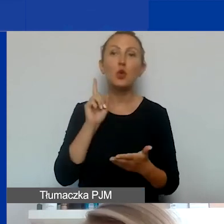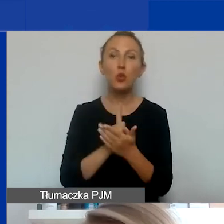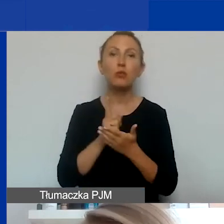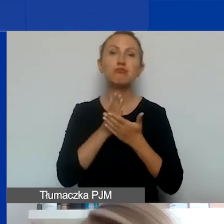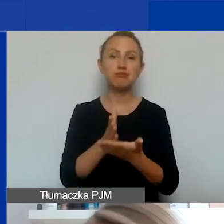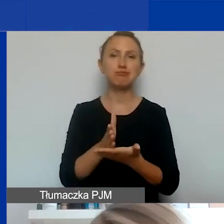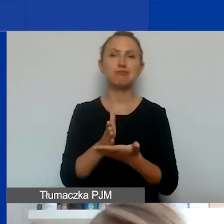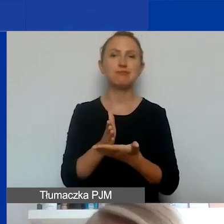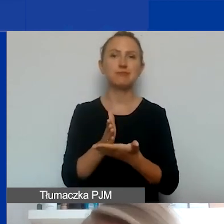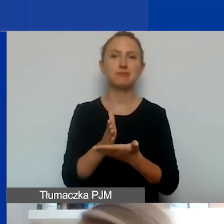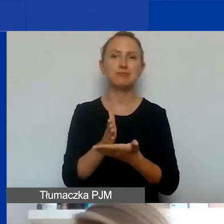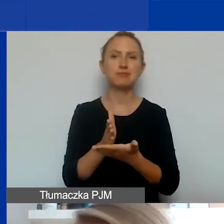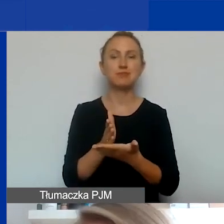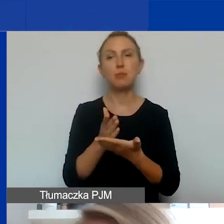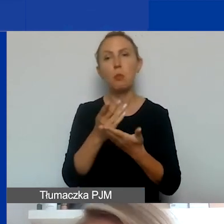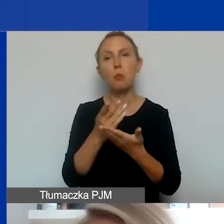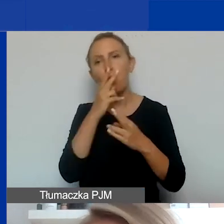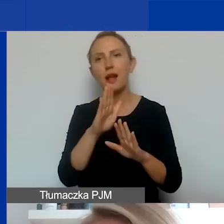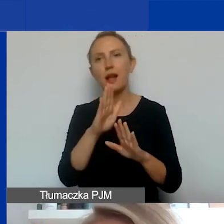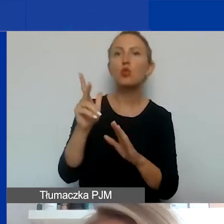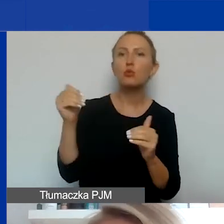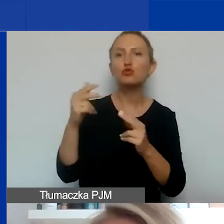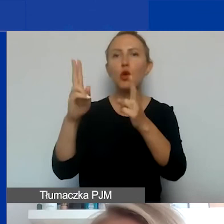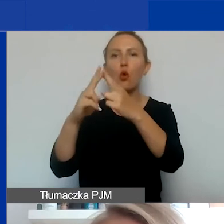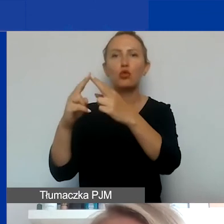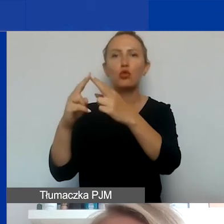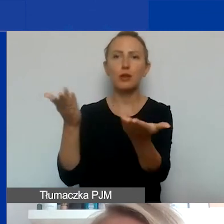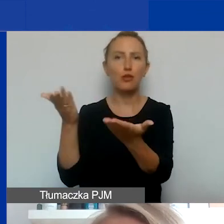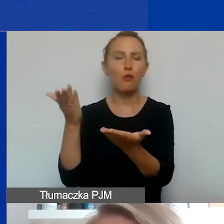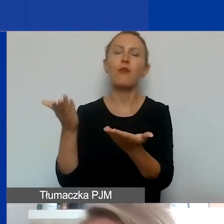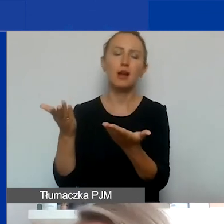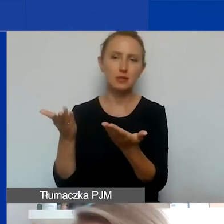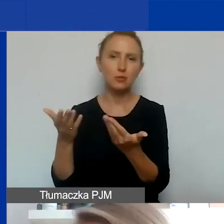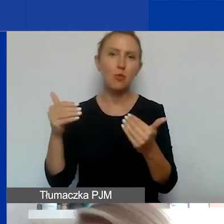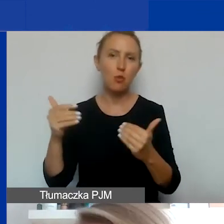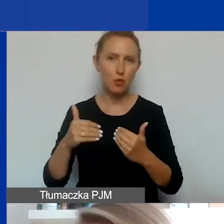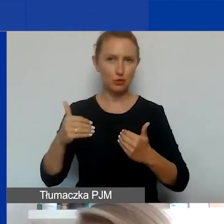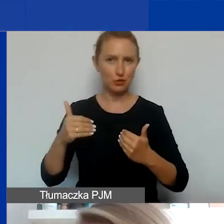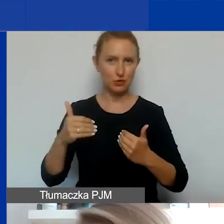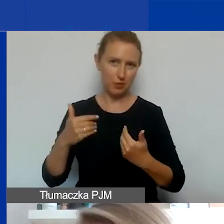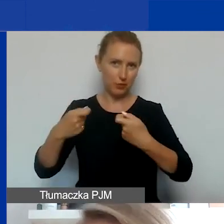odesłać, podać jakieś namiary, skontaktować państwa z kimś, kto być może mógłby być waszym partnerem.